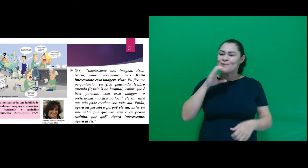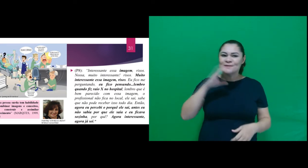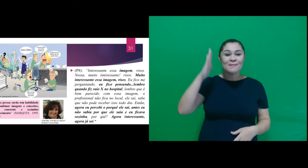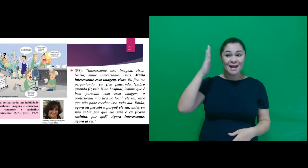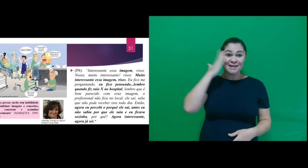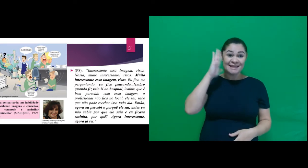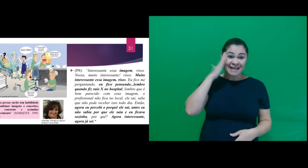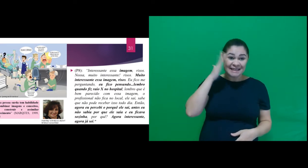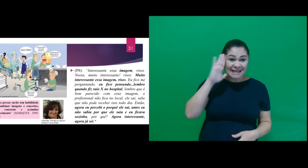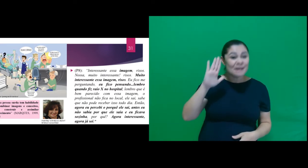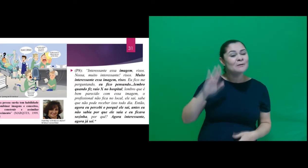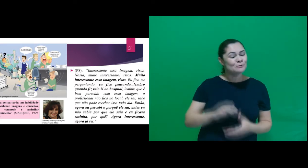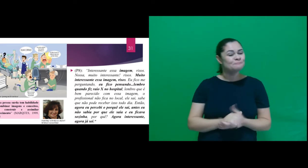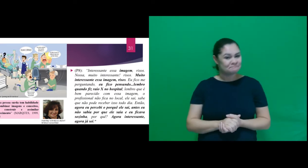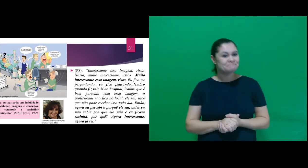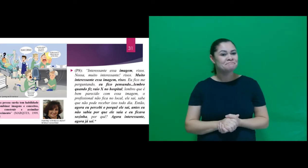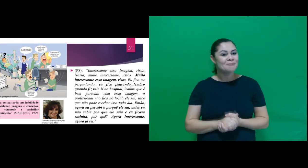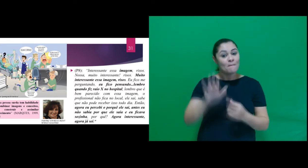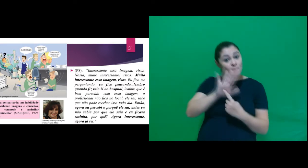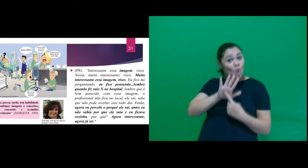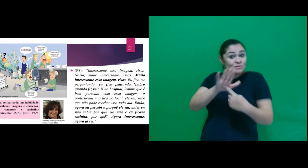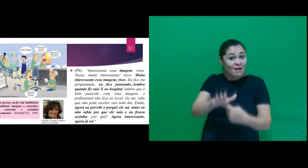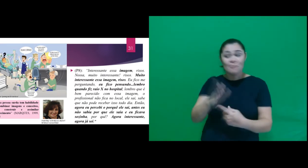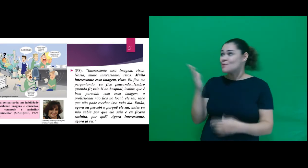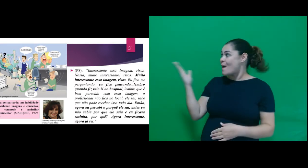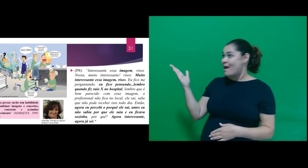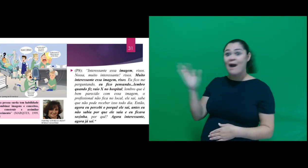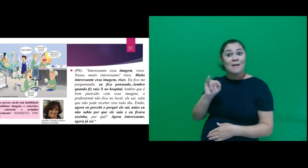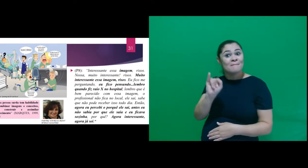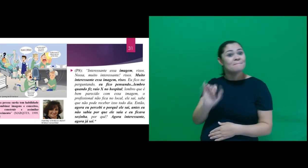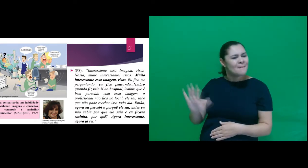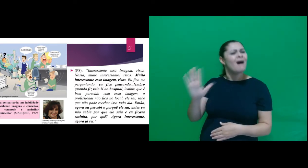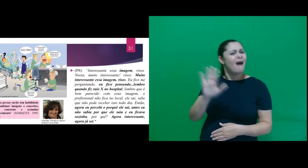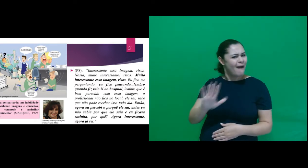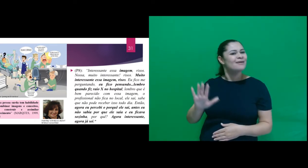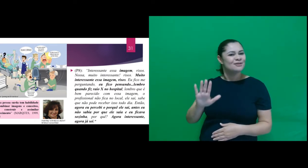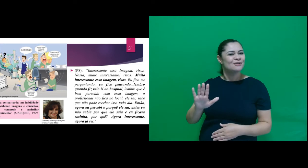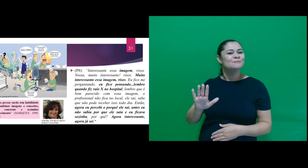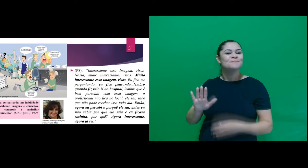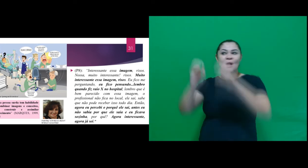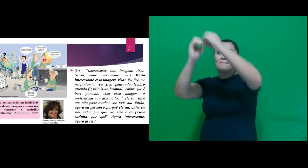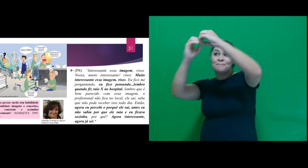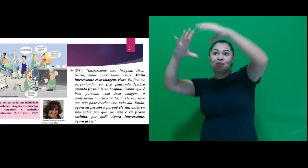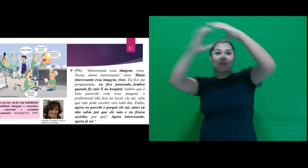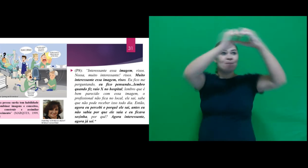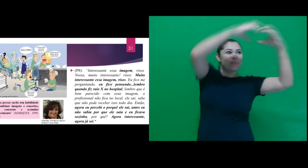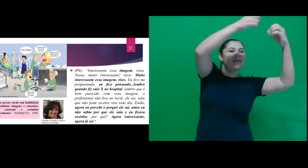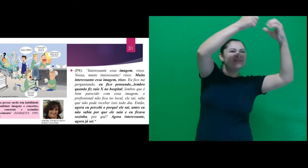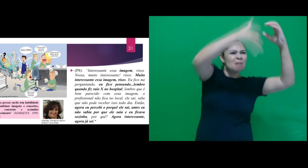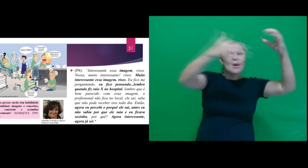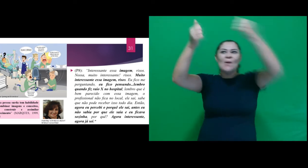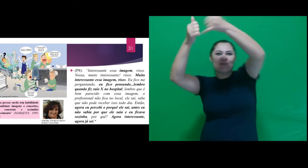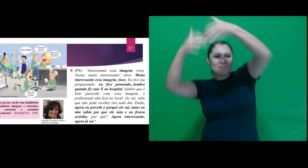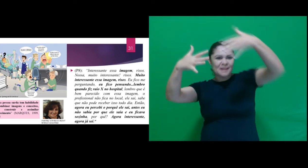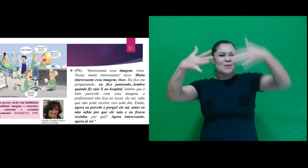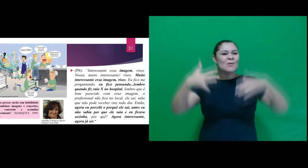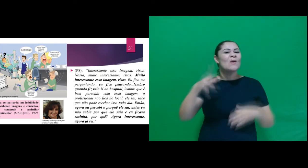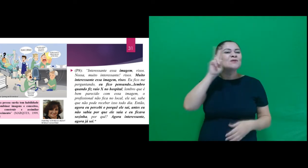construir e assimilar conhecimento, apresentamos uma imagem e após termos realizado a leitura da